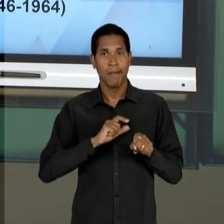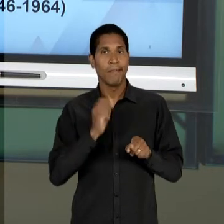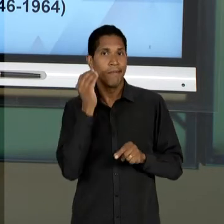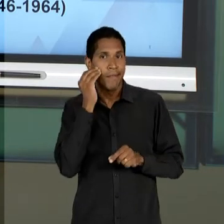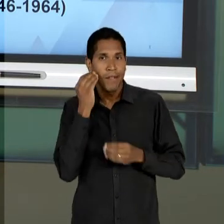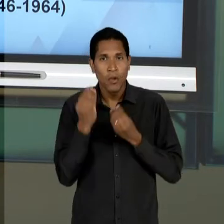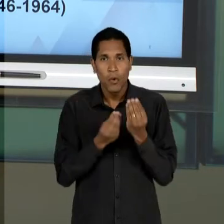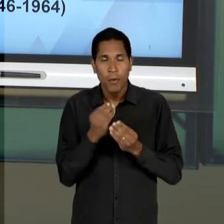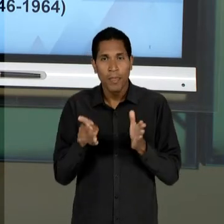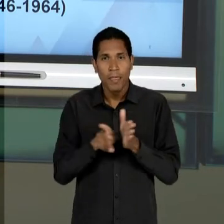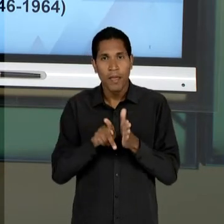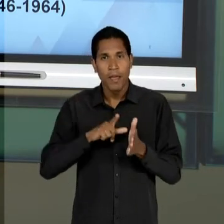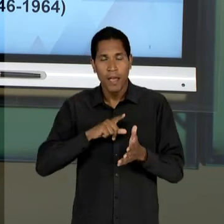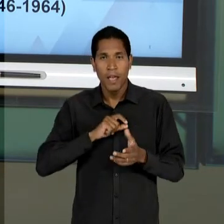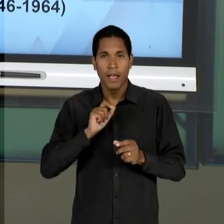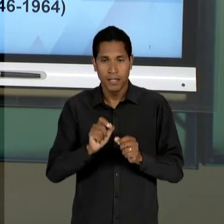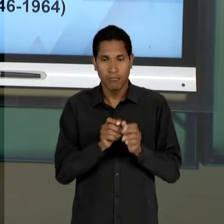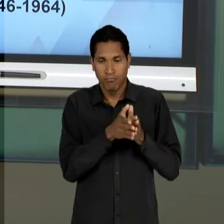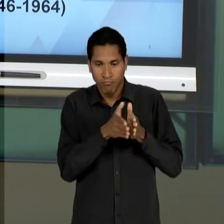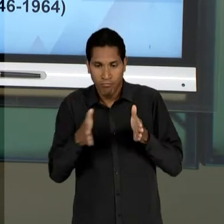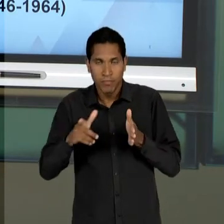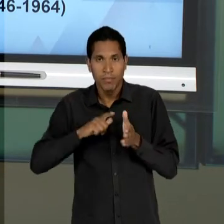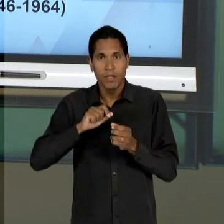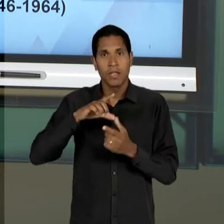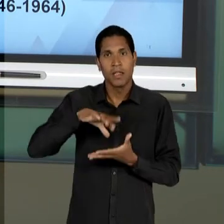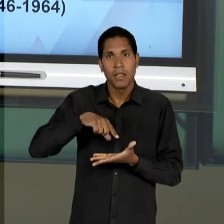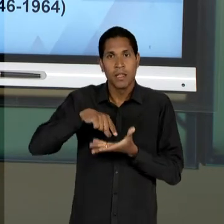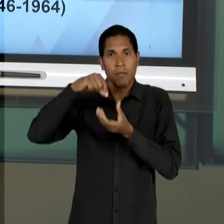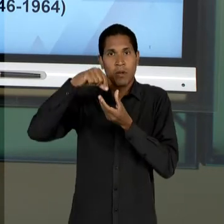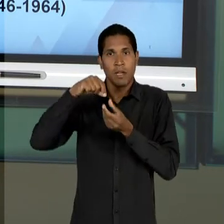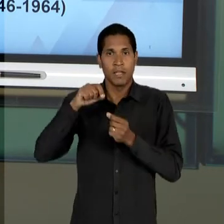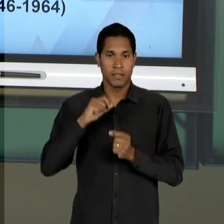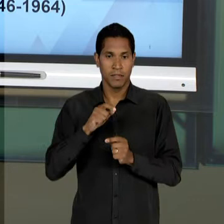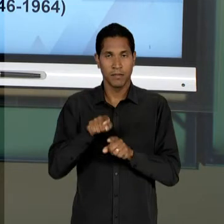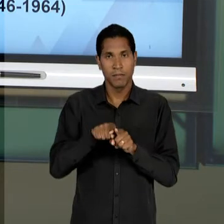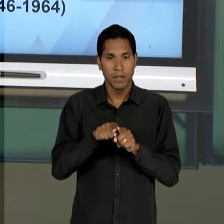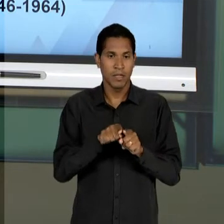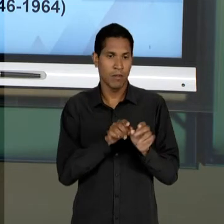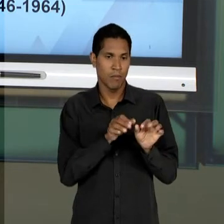ENTÃO, OS PILARES DA EDUCAÇÃO QUE FORAM A BASE DA